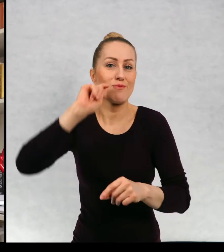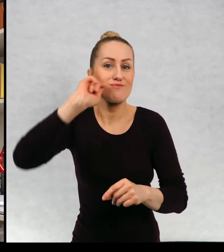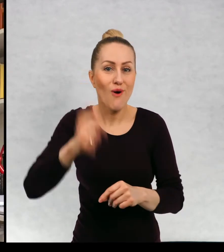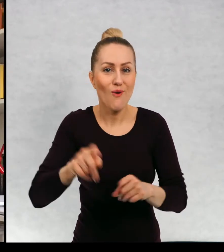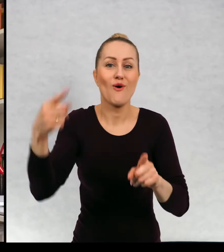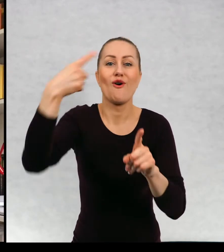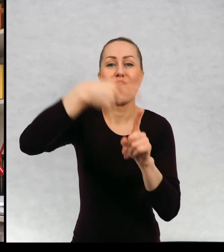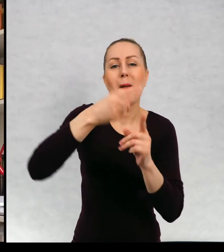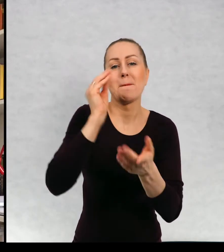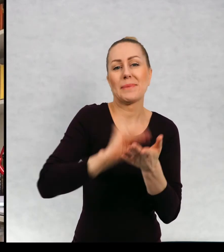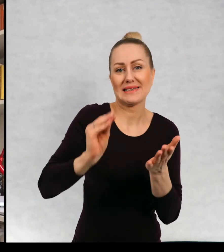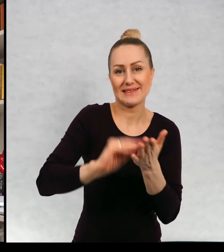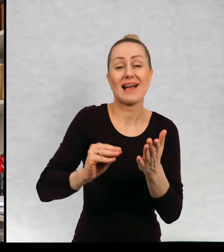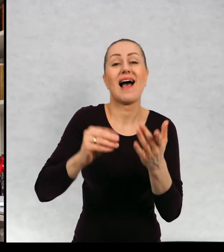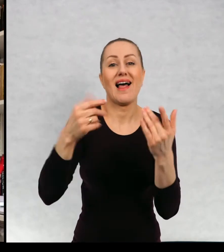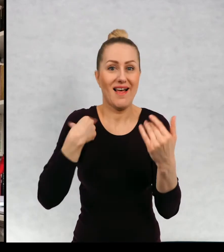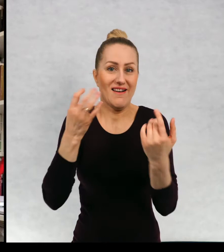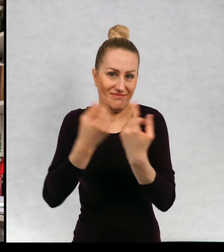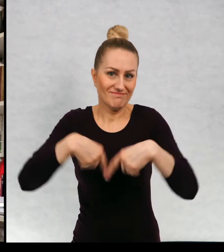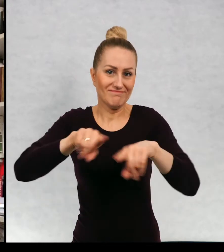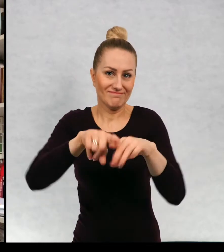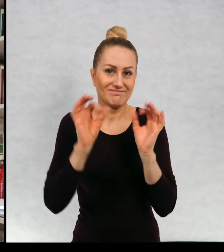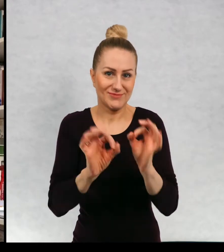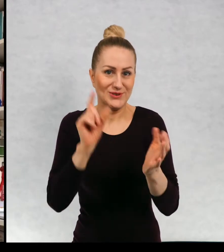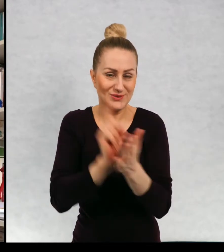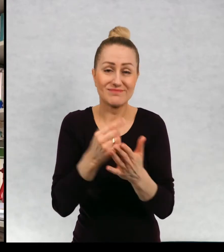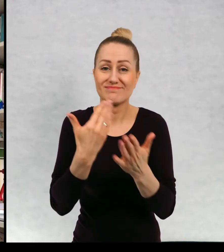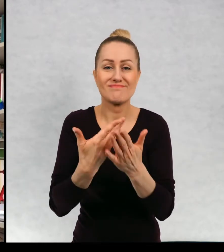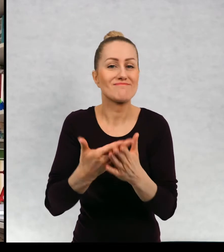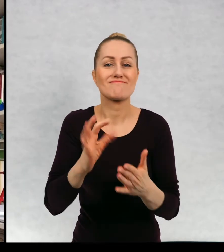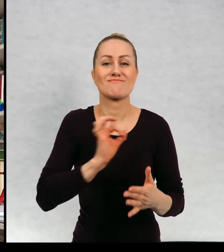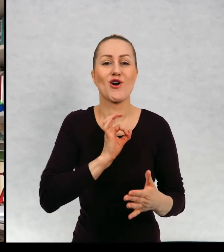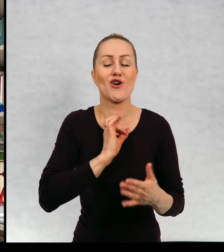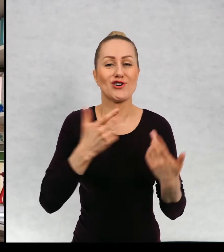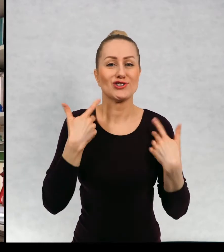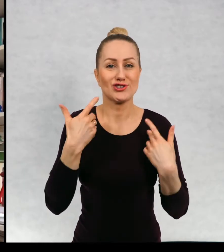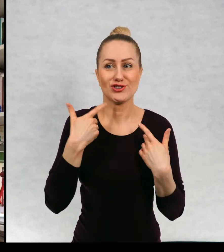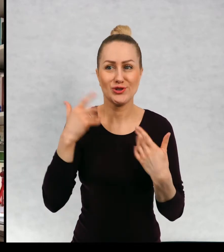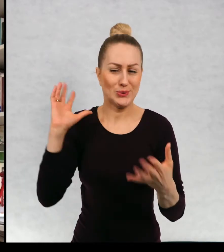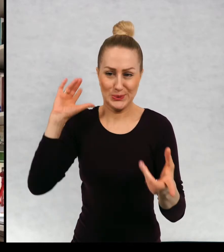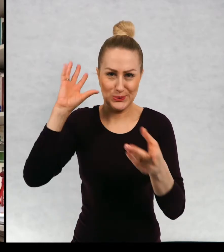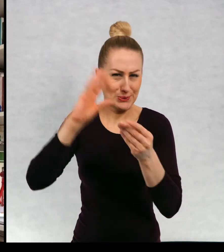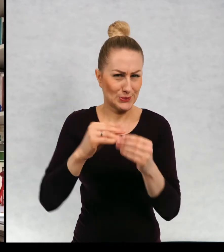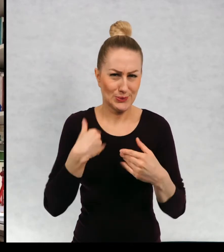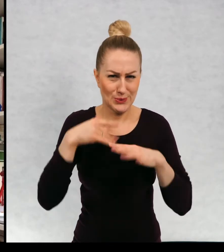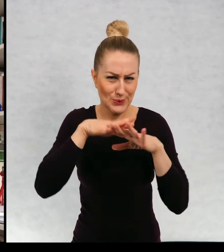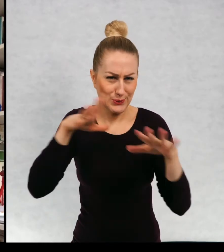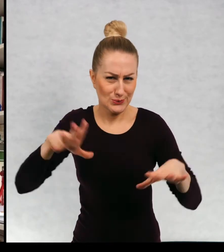I to marzenie już mi się spełniło, ponieważ moje życie w dużej mierze upłynęło na podróżach